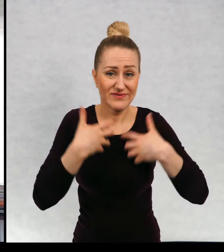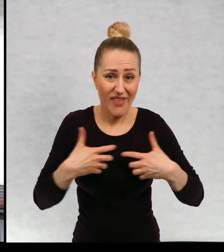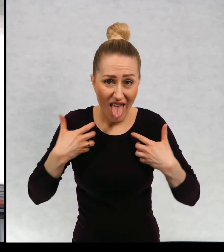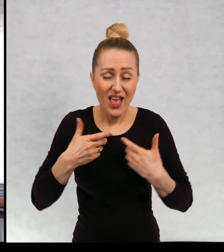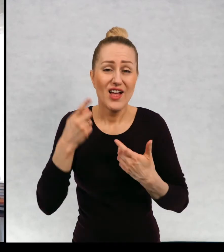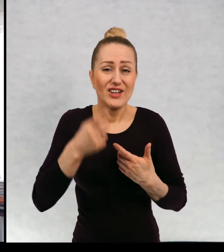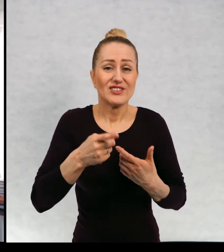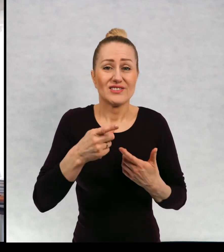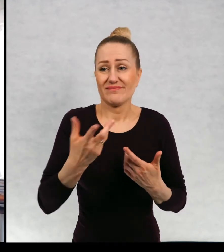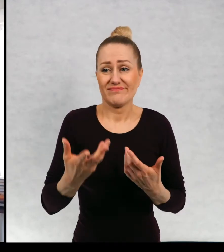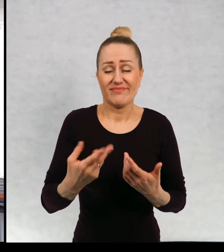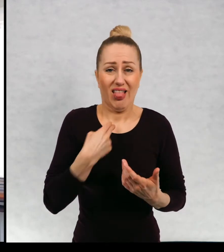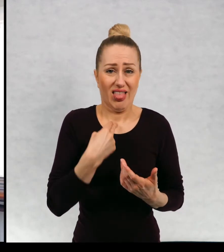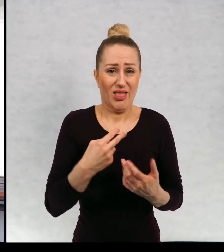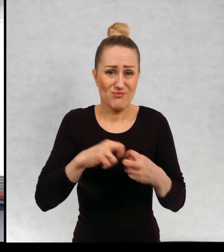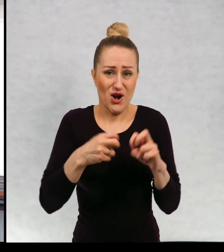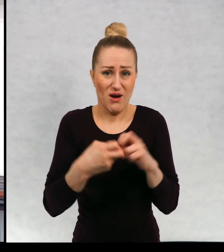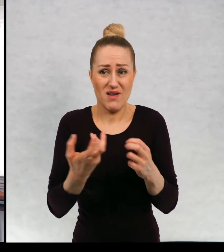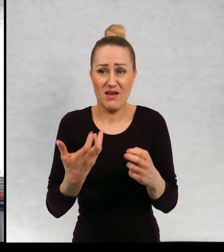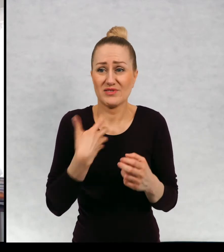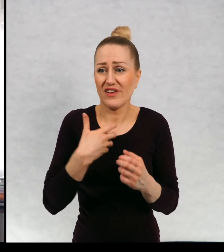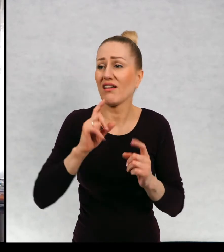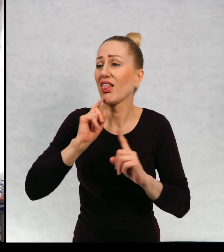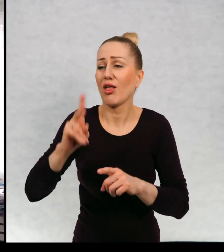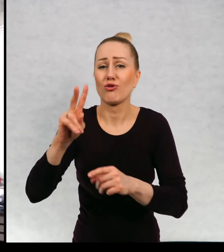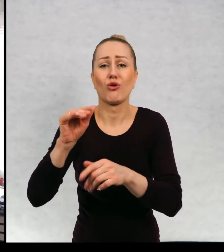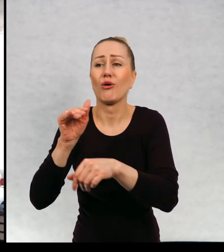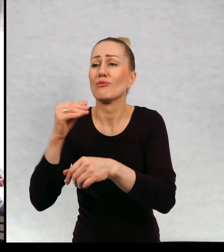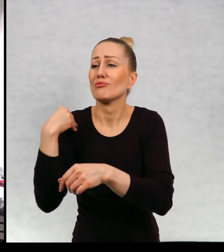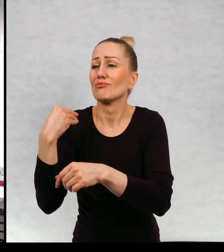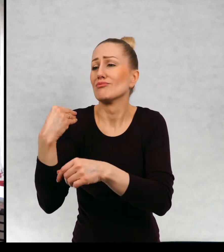No w tym momencie mielibyśmy z tym kłopot. Trzeba by było kogoś prosić o